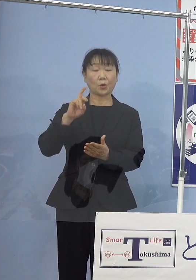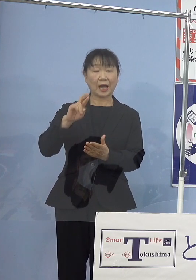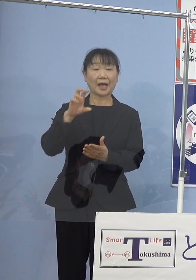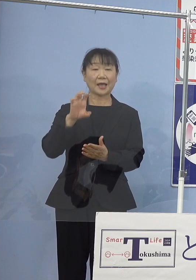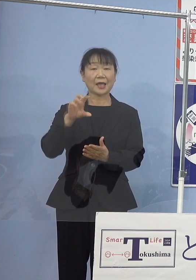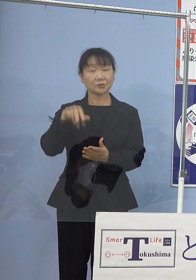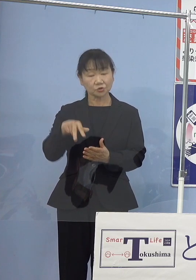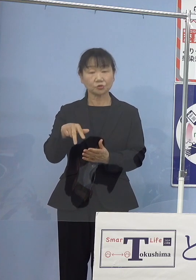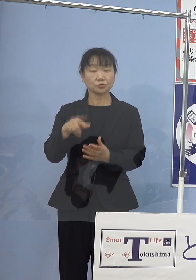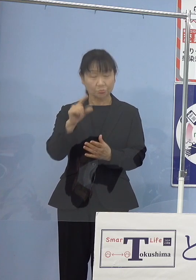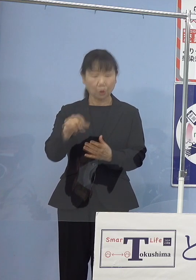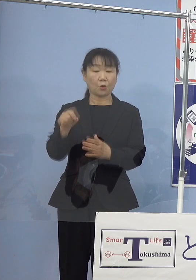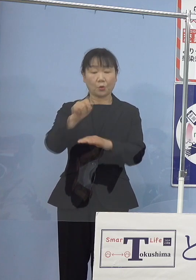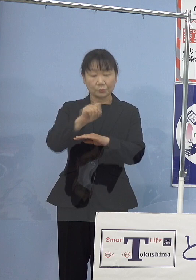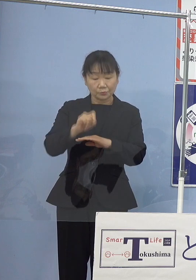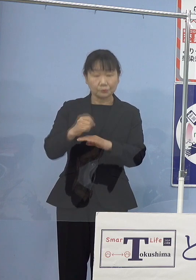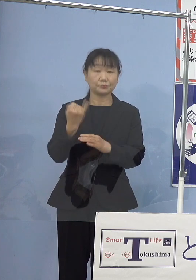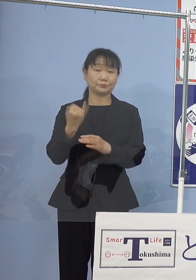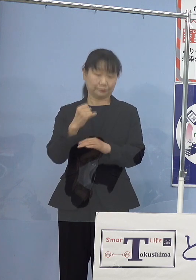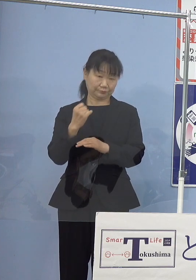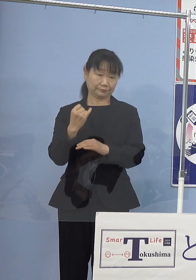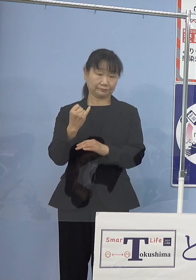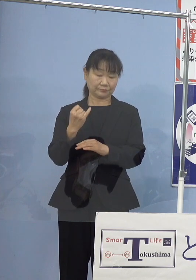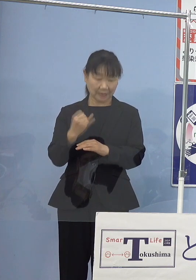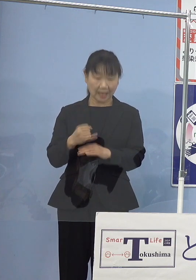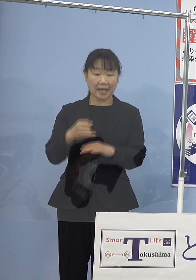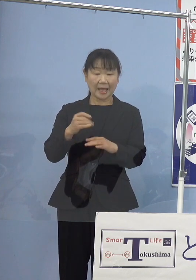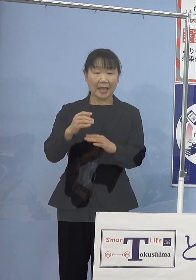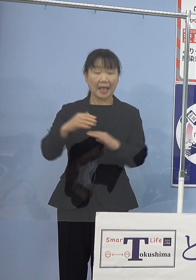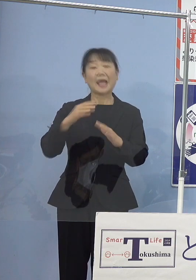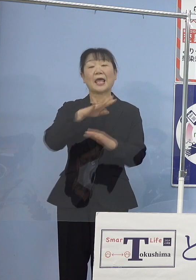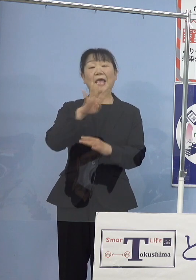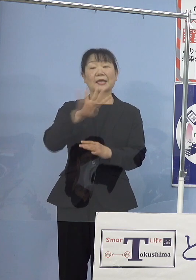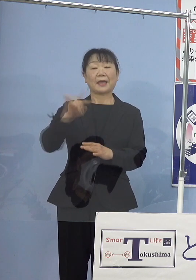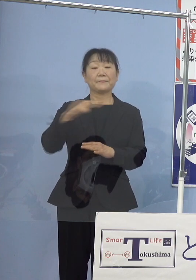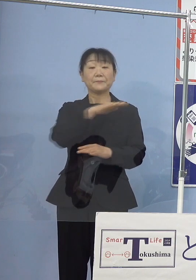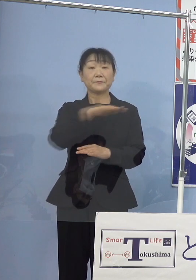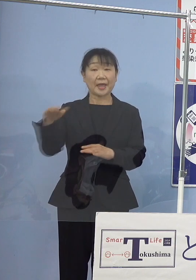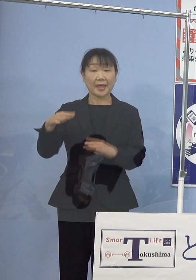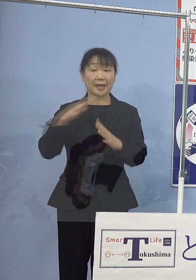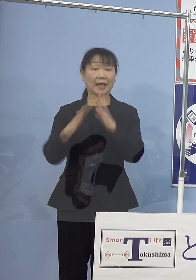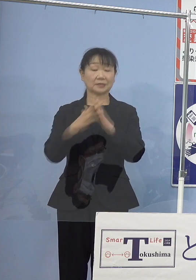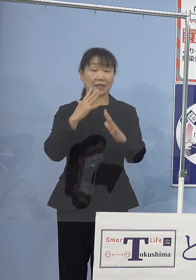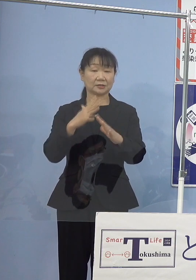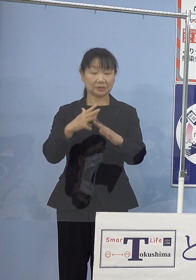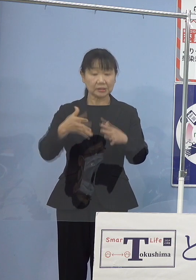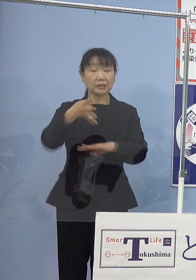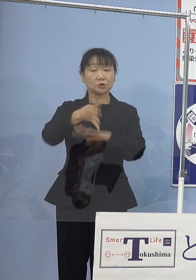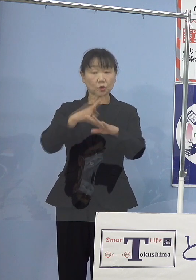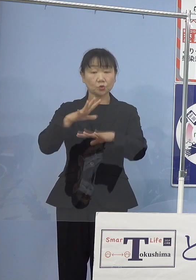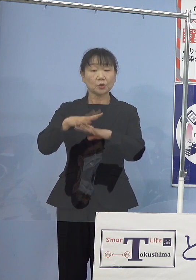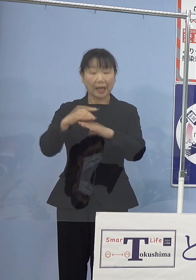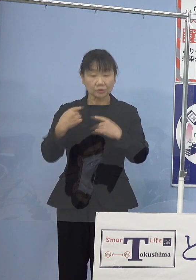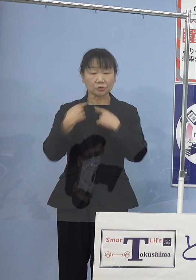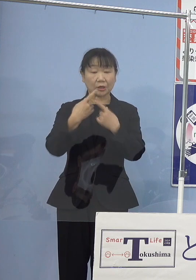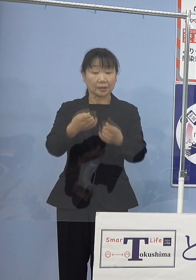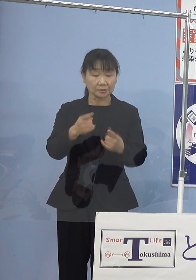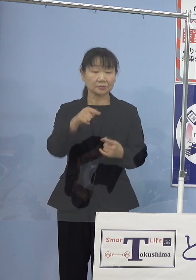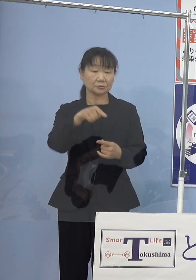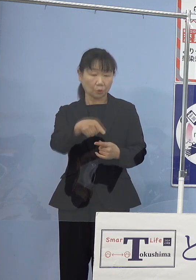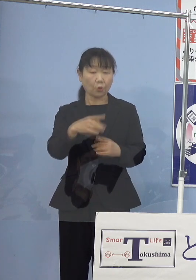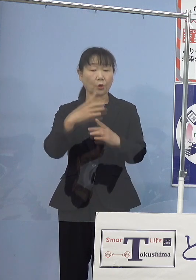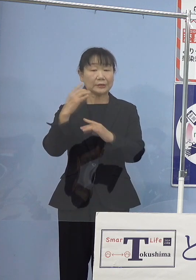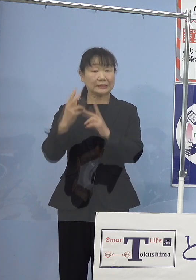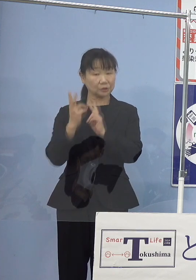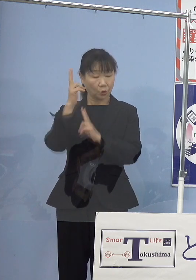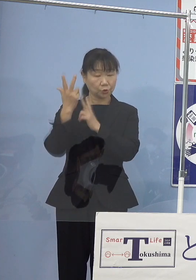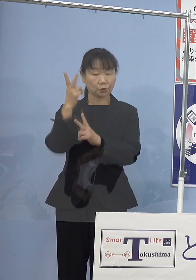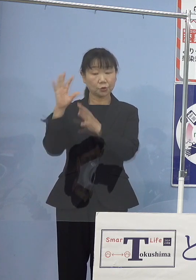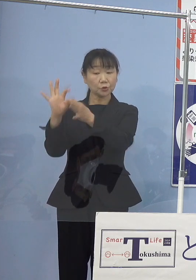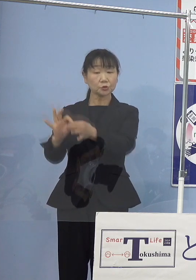また、源平合戦での四国初上陸の史実を 人形浄瑠璃を通じて後世に伝えていただきたいと